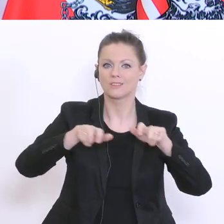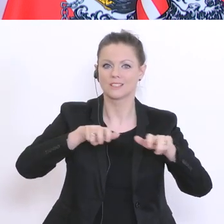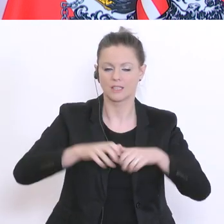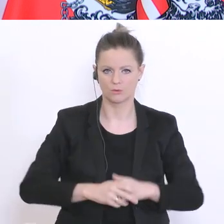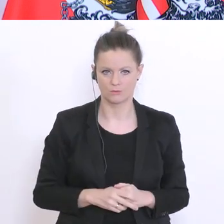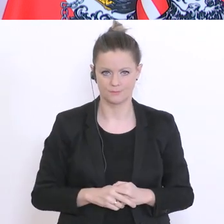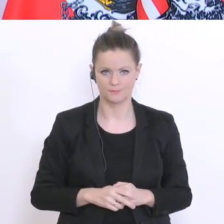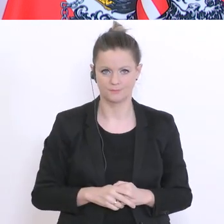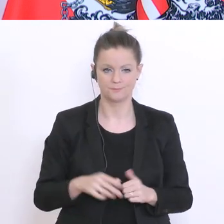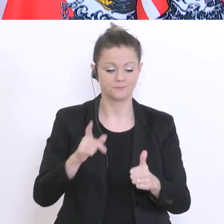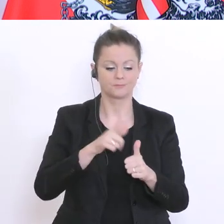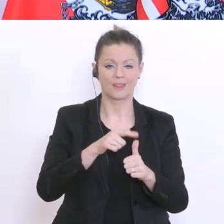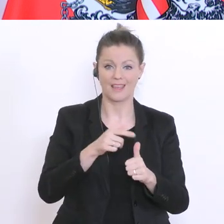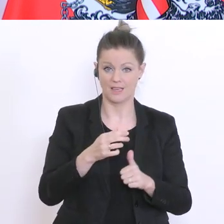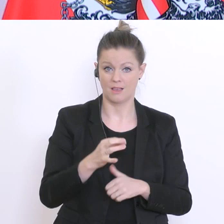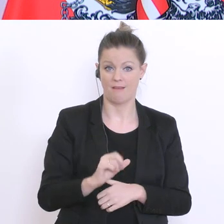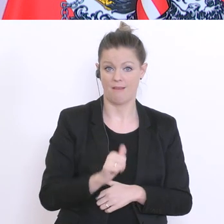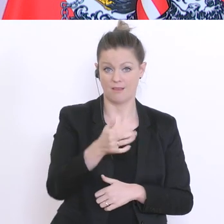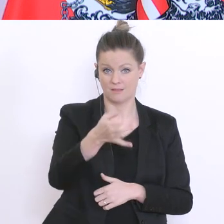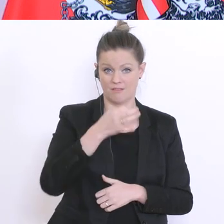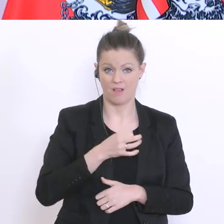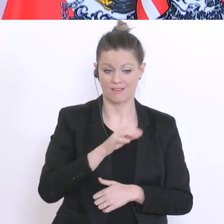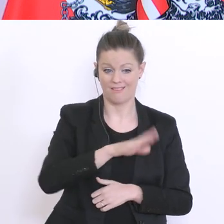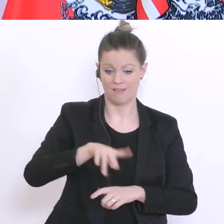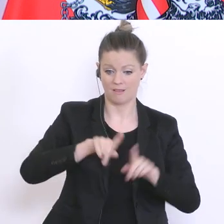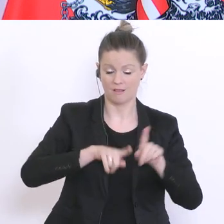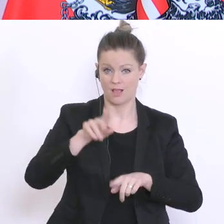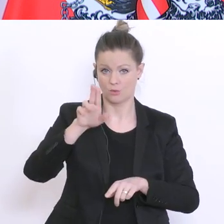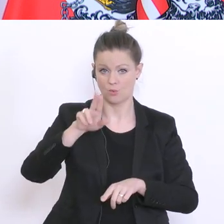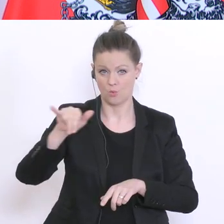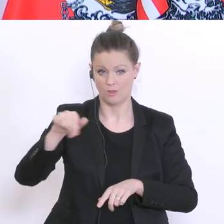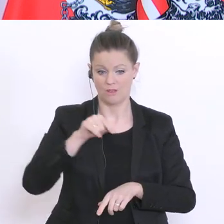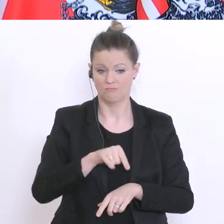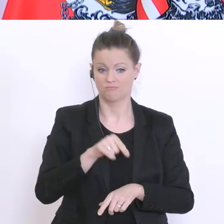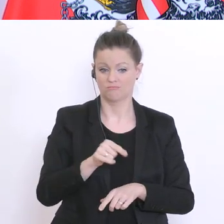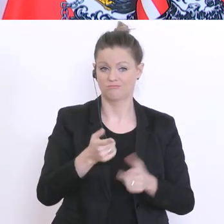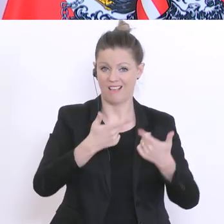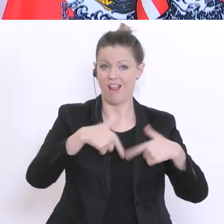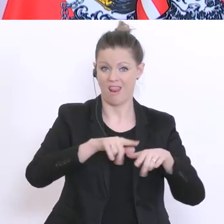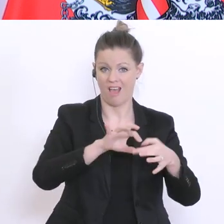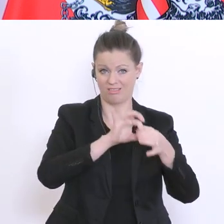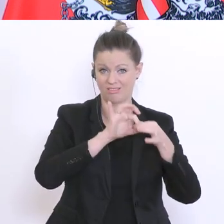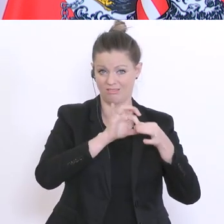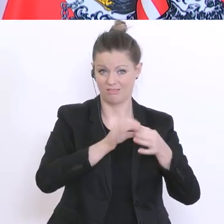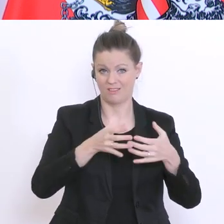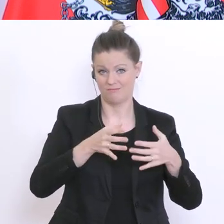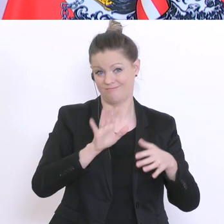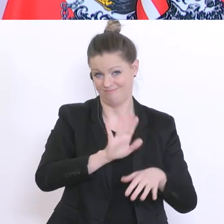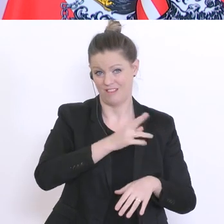übergehen? Kindergärten und Universitäten: die Kindergärten sind Länderkompetenz. Kann ich daher